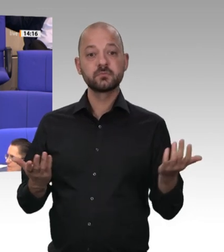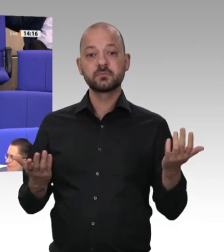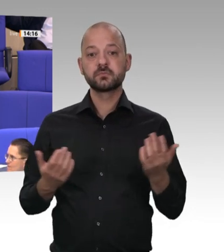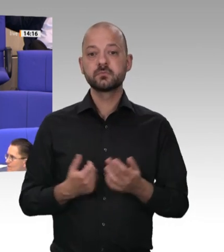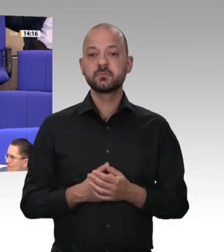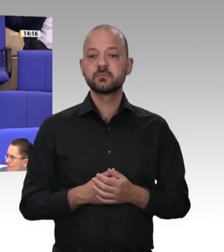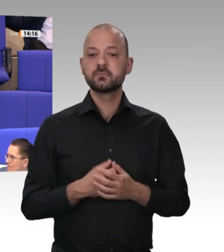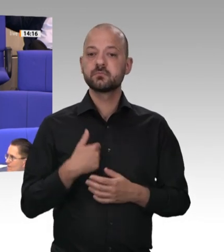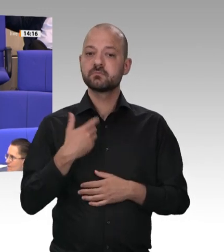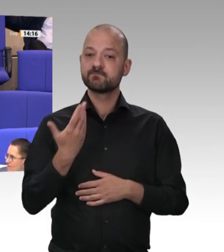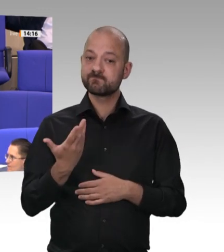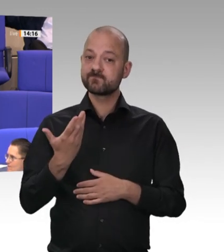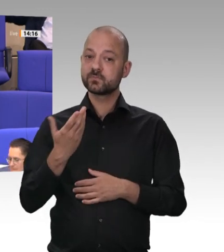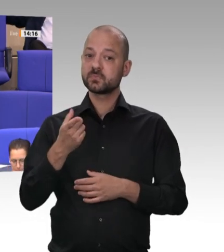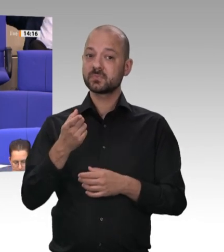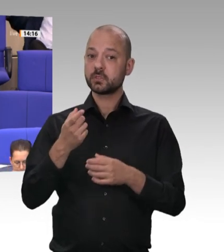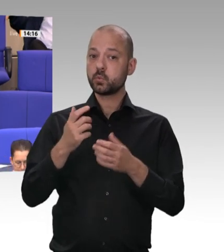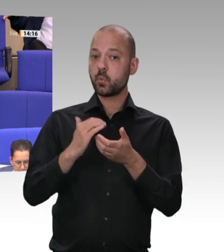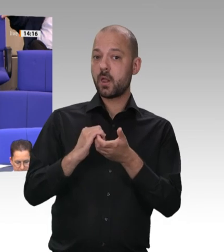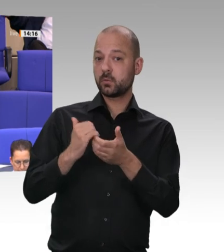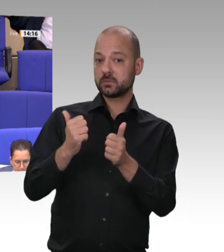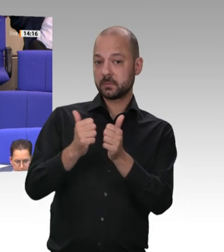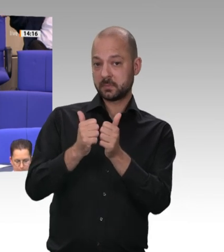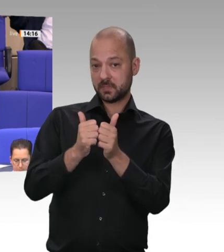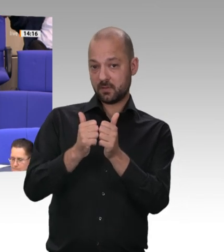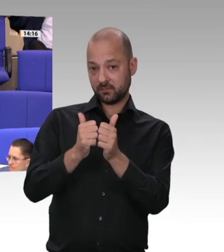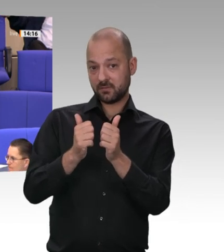Abschluss von Werkverträgen stärker zu regulieren. Unternehmen steht es im Rahmen